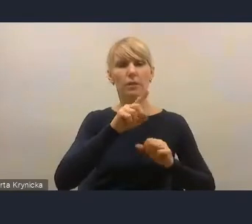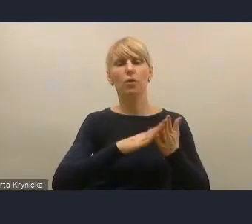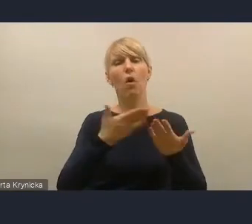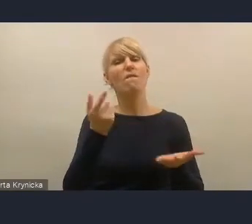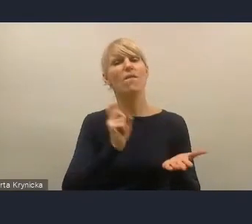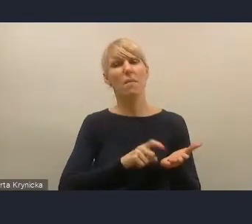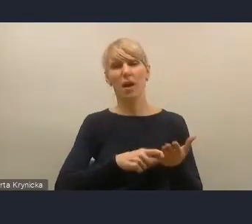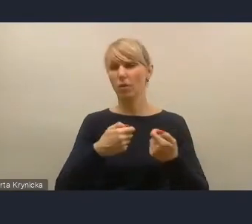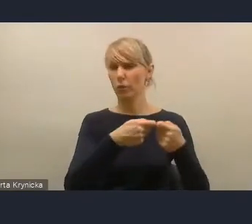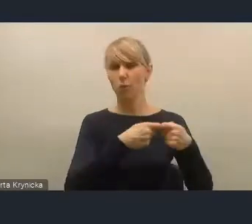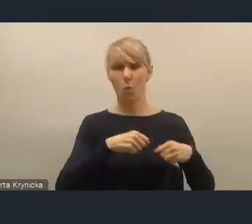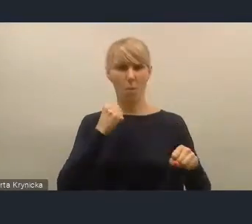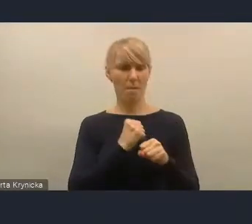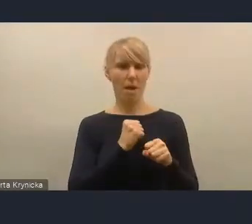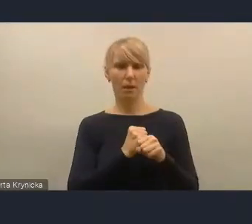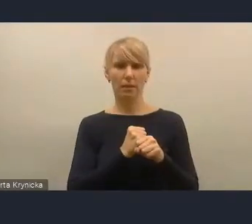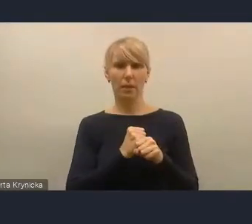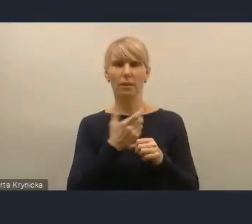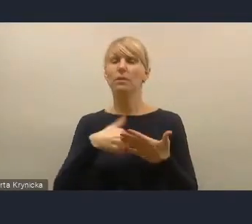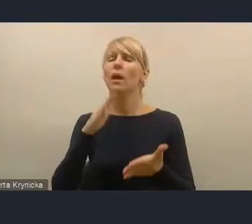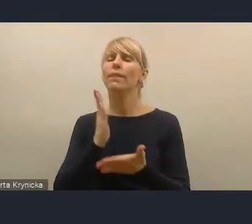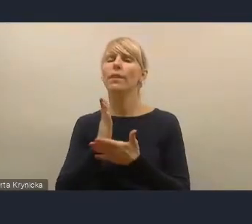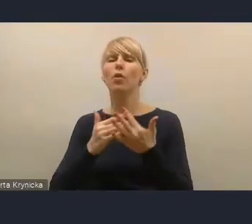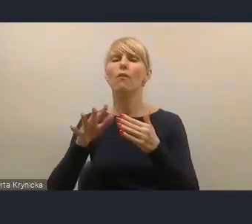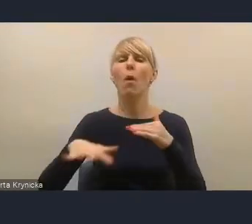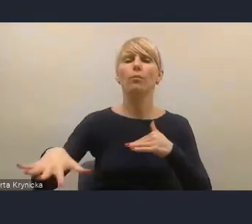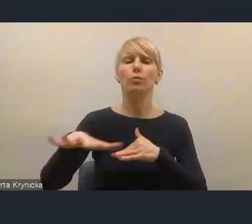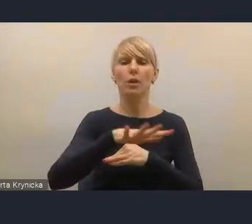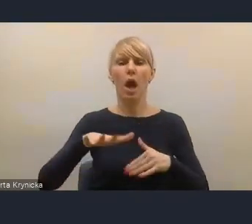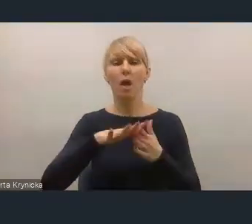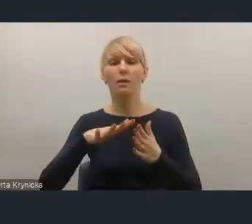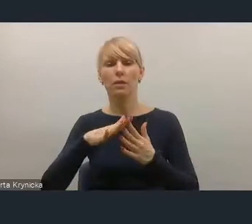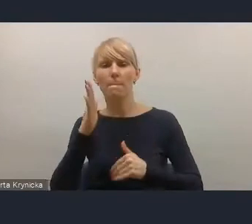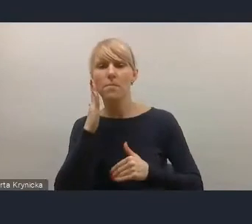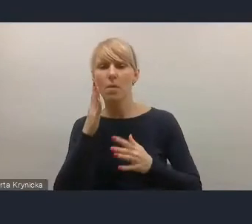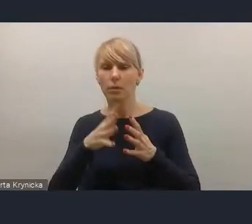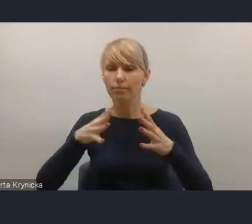Nie tylko współpracy w obszarze metropolitalnym, ale współpracy bardzo różnorakiej.